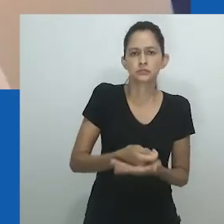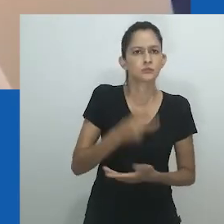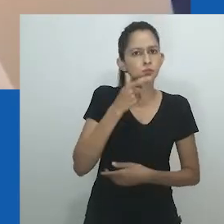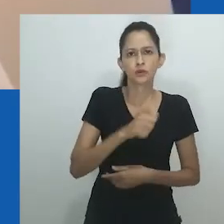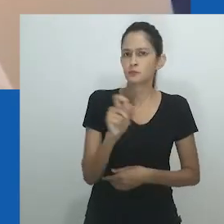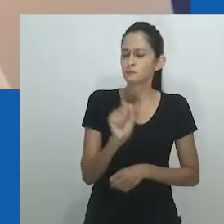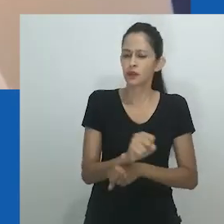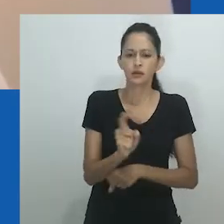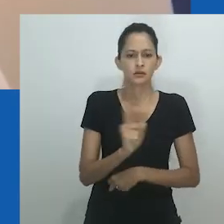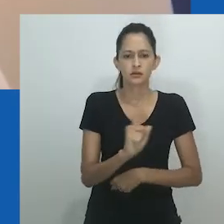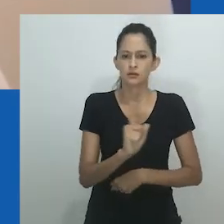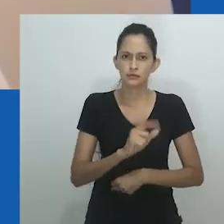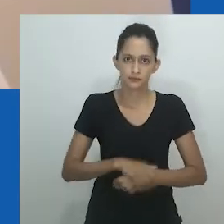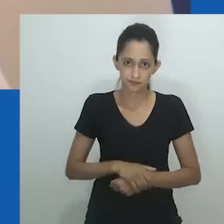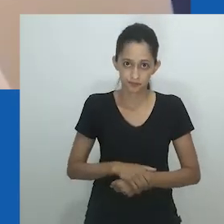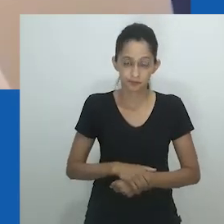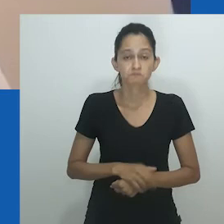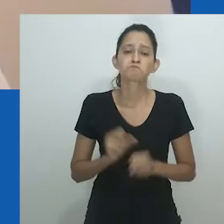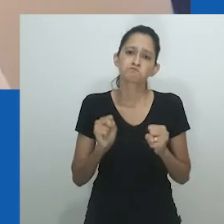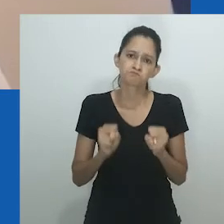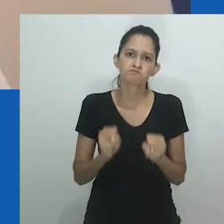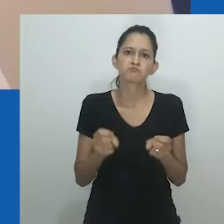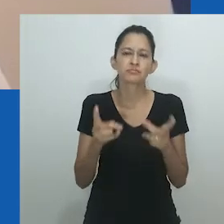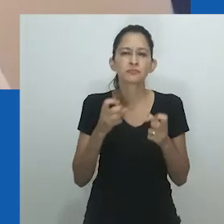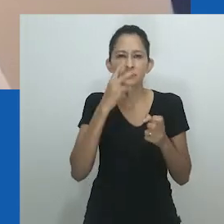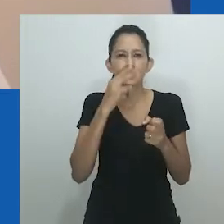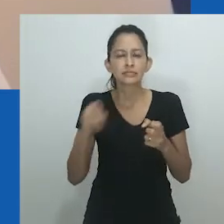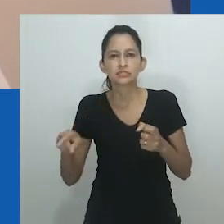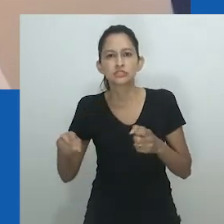Essa nova forma de governo sempre antagonizou as mulheres.